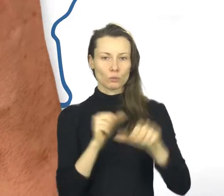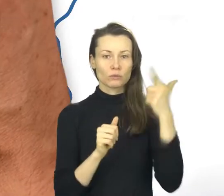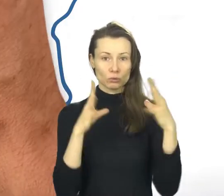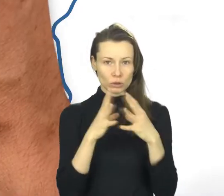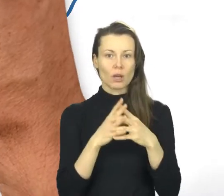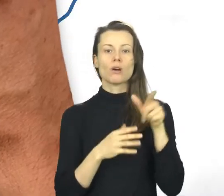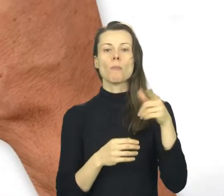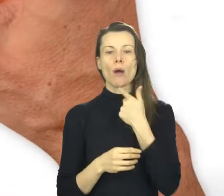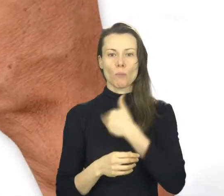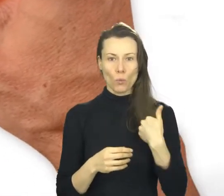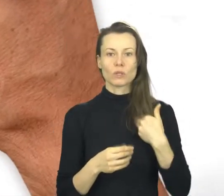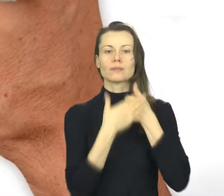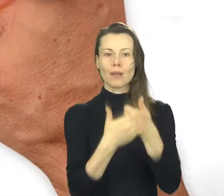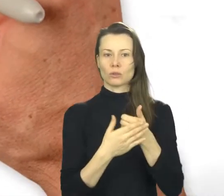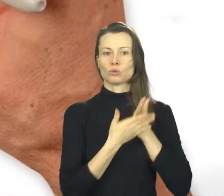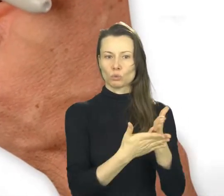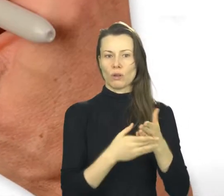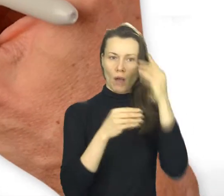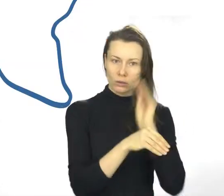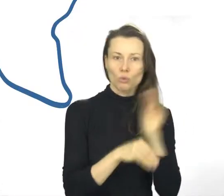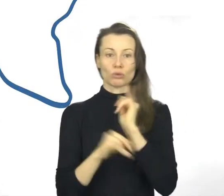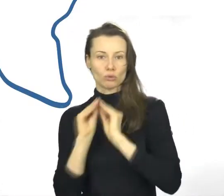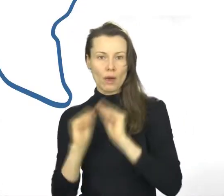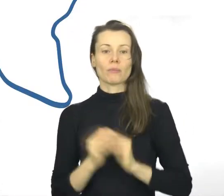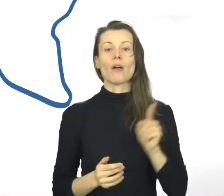MSUES to potwierdzenie jakości usług firm szkoleniowych i doradczych.